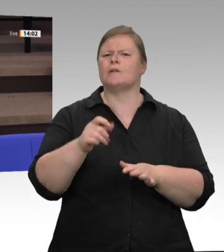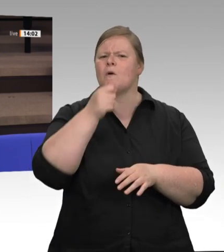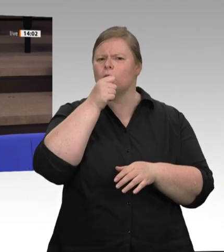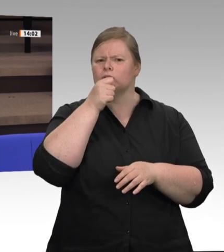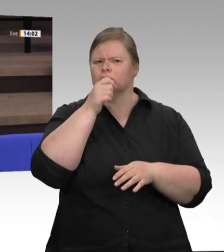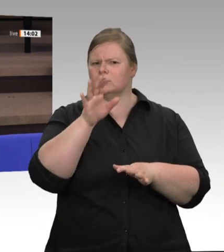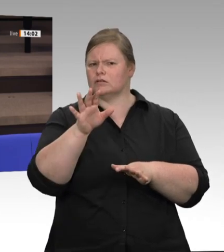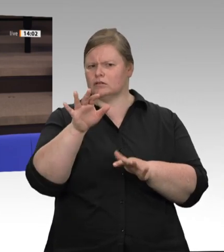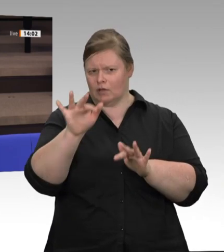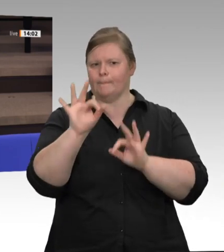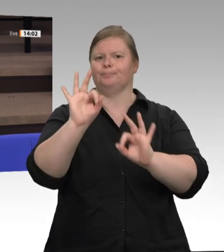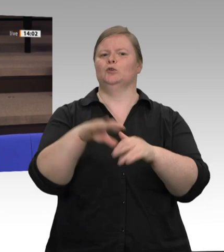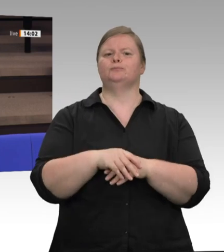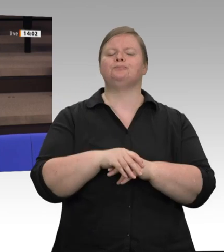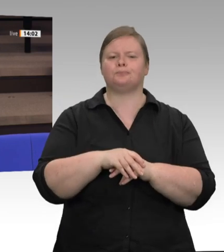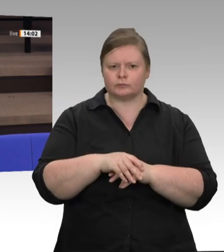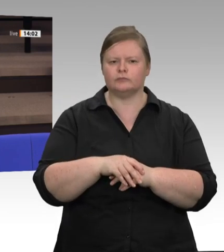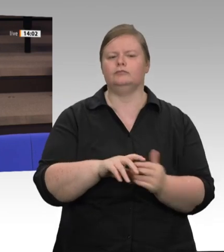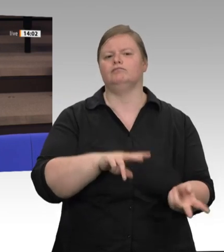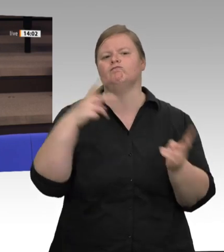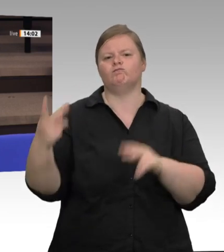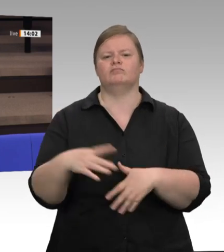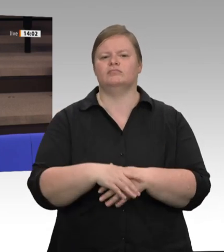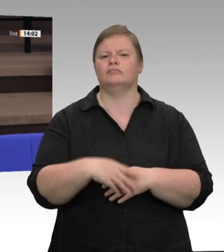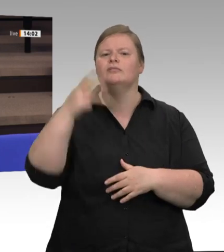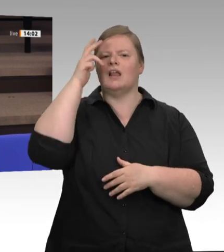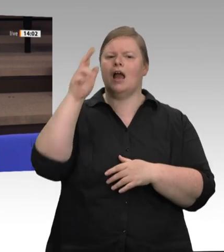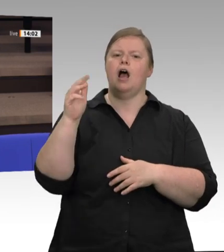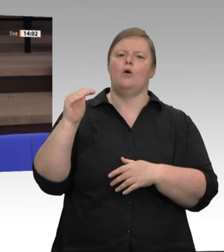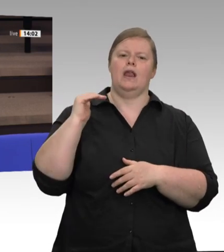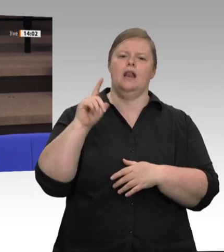auf der einen Seite von den Arbeitnehmern, deren Arbeitsverhältnisse Sie hier zu Recht